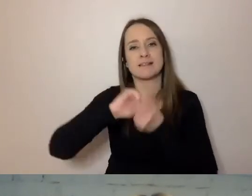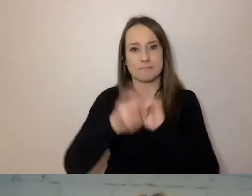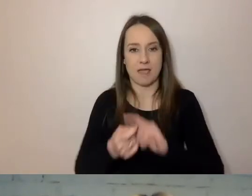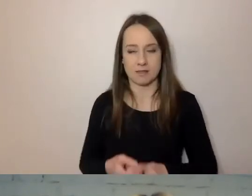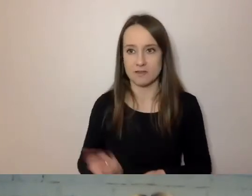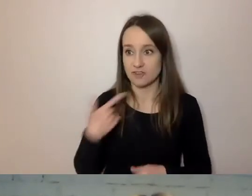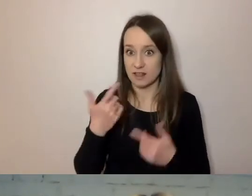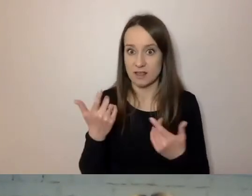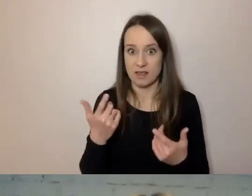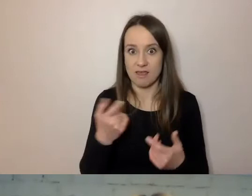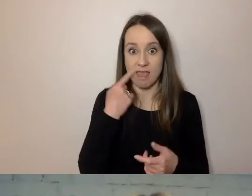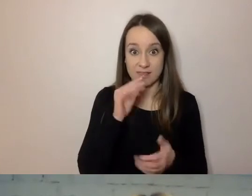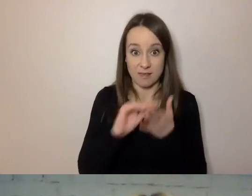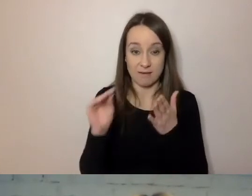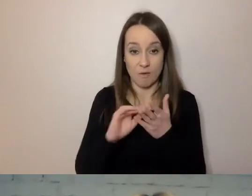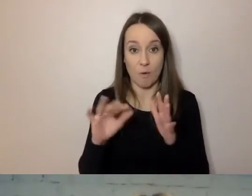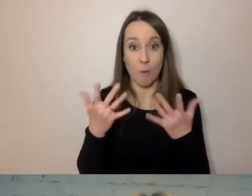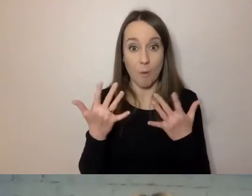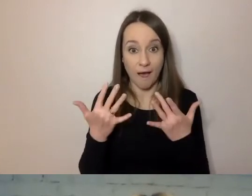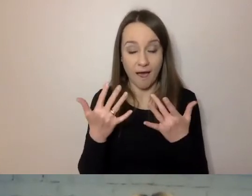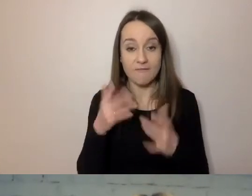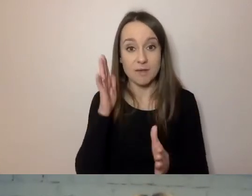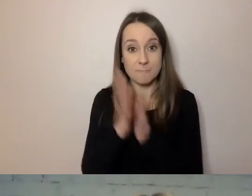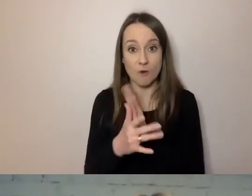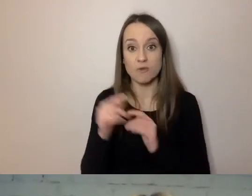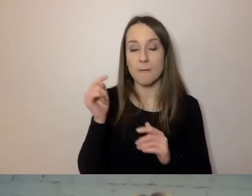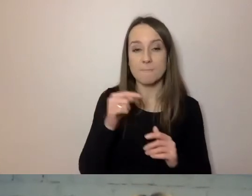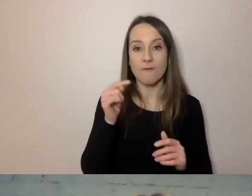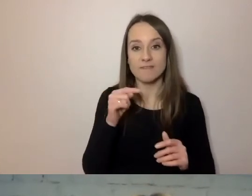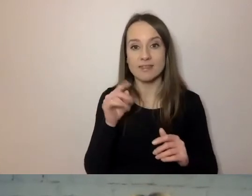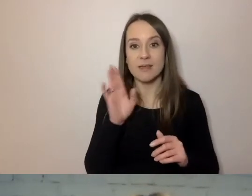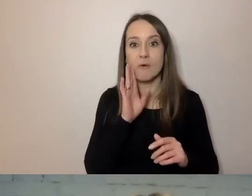Prosty język pisany powinien być podobny do mówionego.